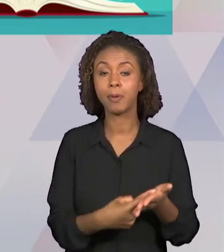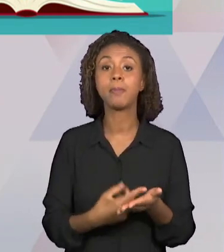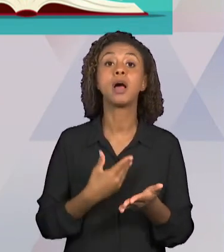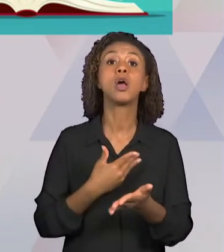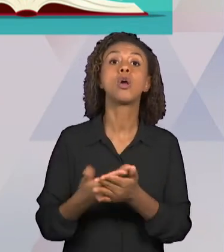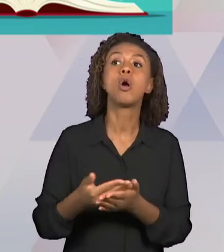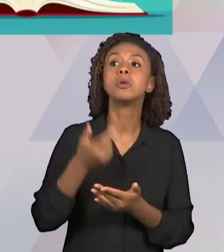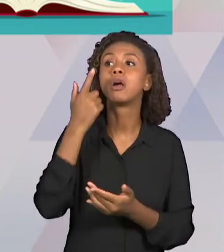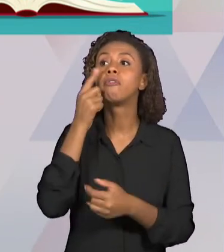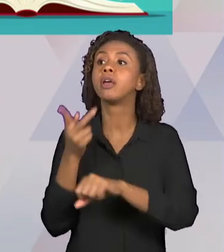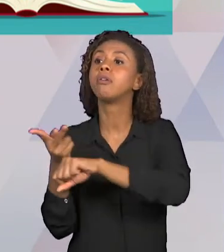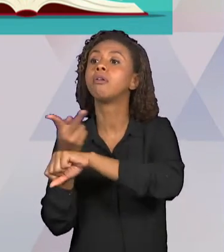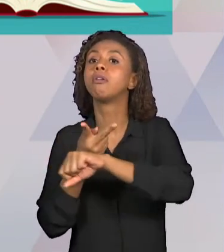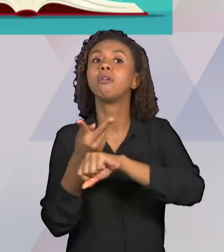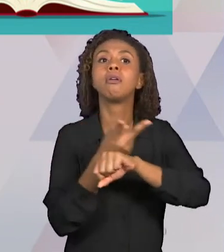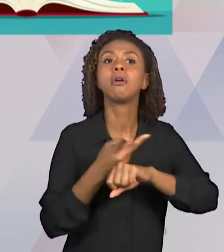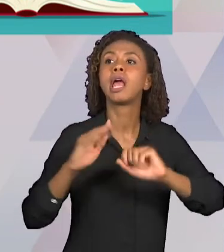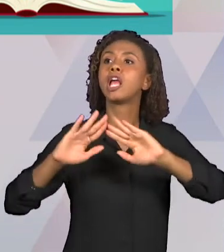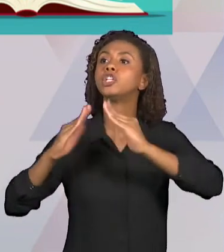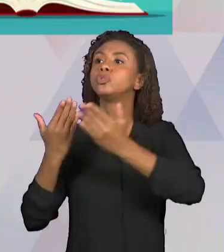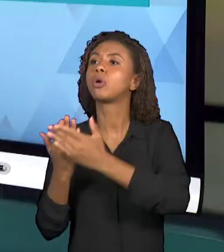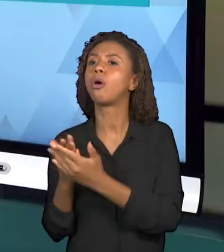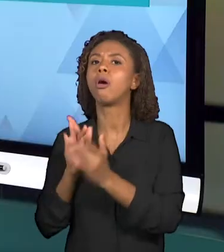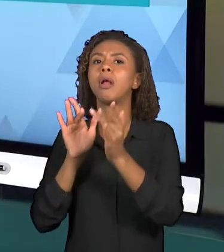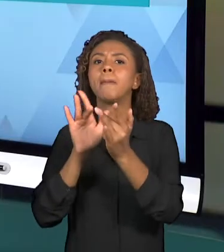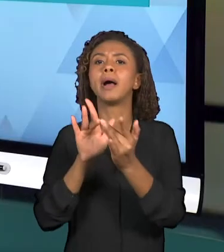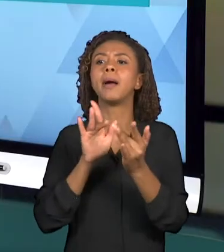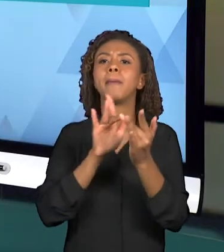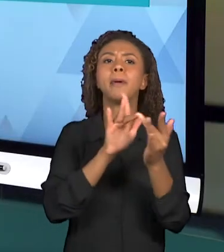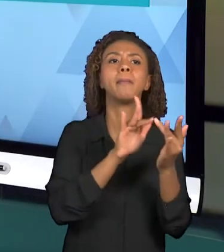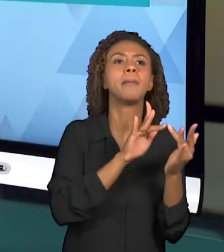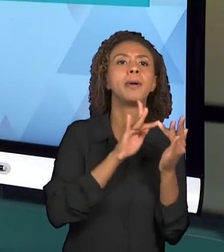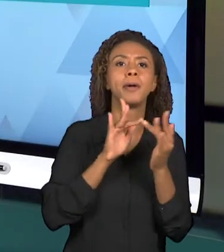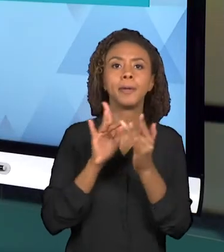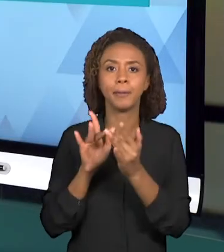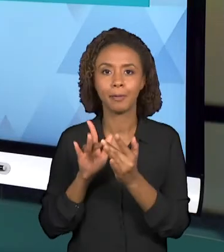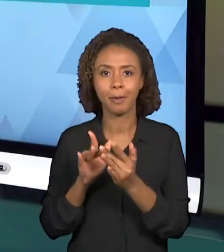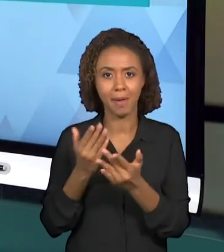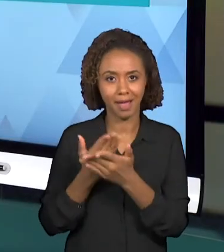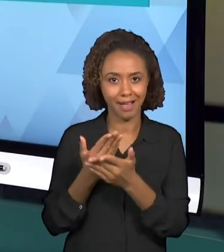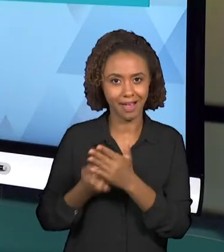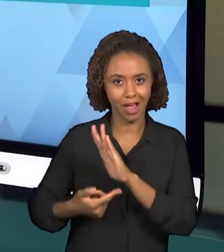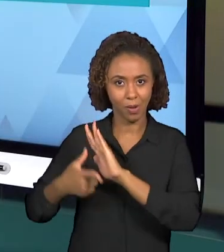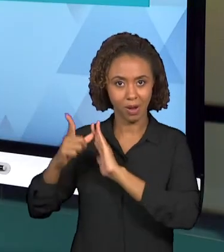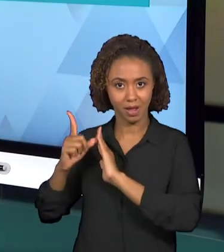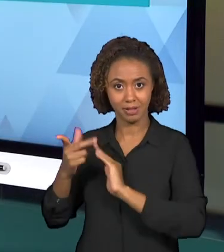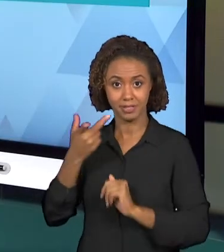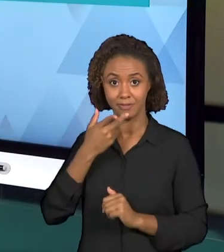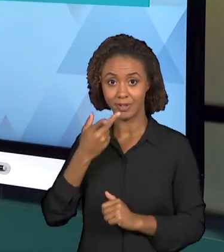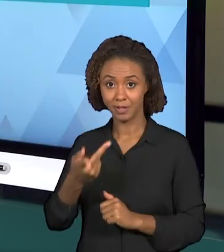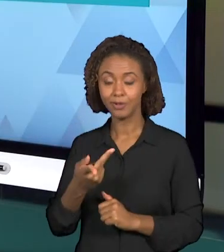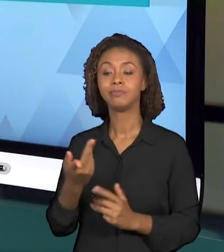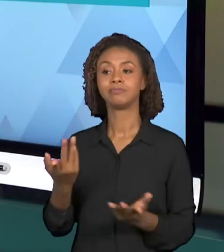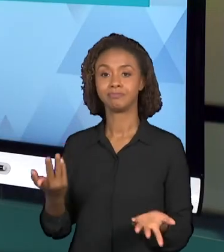A ESCOLA, COMO NÓS FALAMOS NA PRIMEIRA VIDEOAULA. É PRECISO REALIZAR OBSERVAÇÃO DE UM CONTEXTO